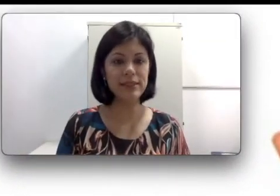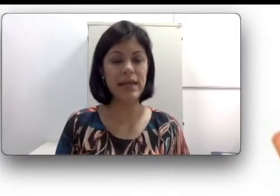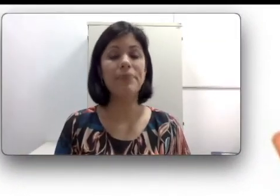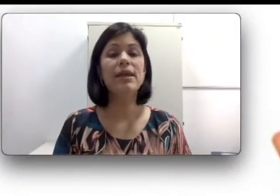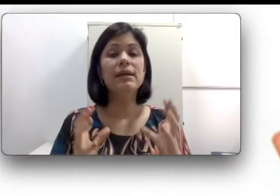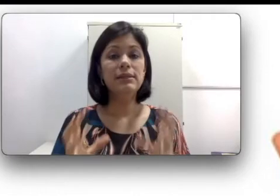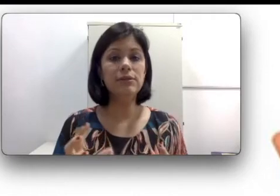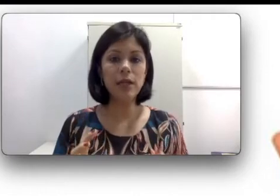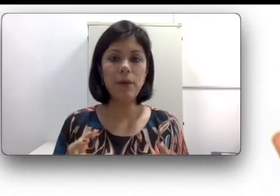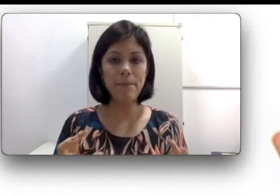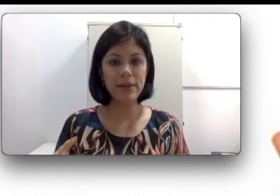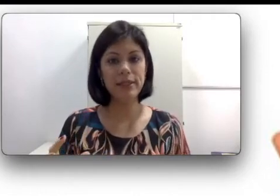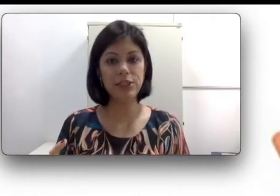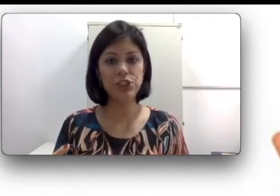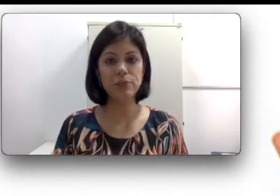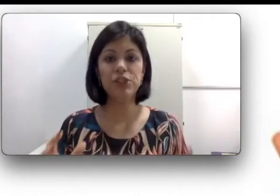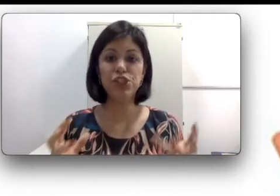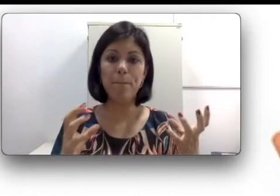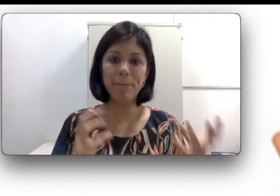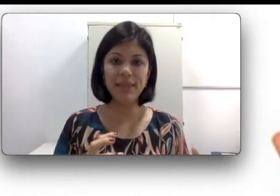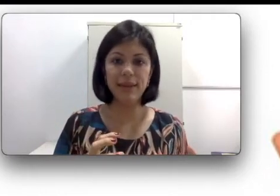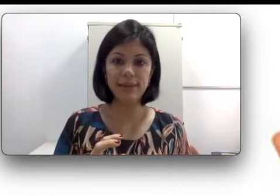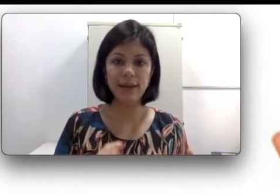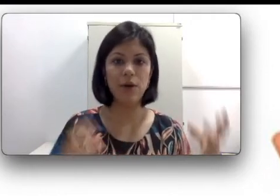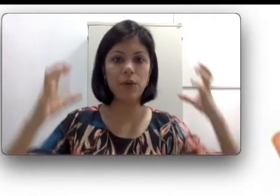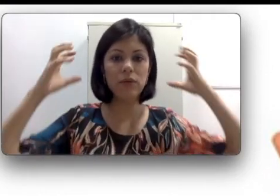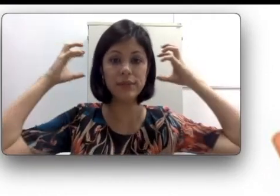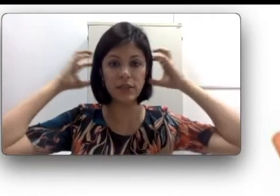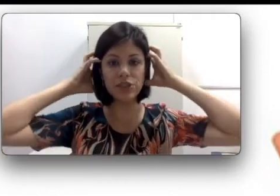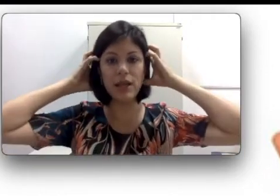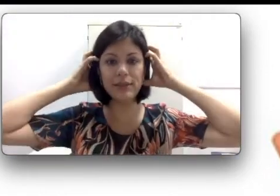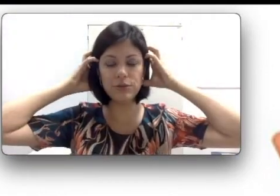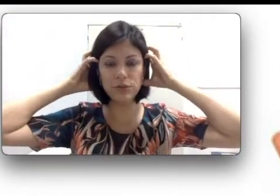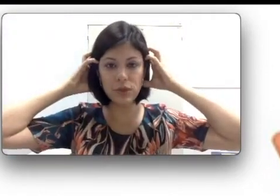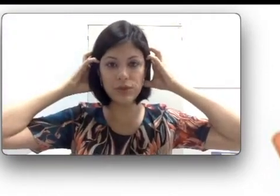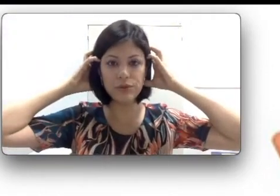influenciar. Se eu tenho uma perda que a gente chama de bilateral, ou seja, ela tá nos dois